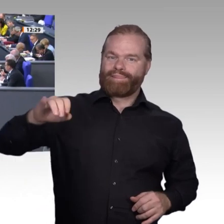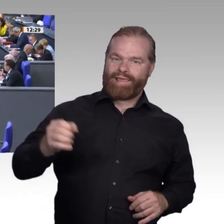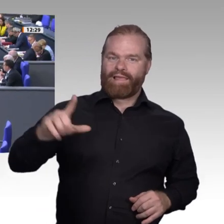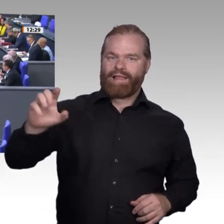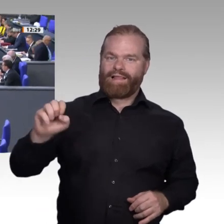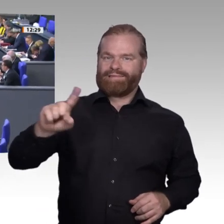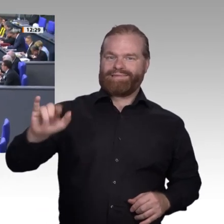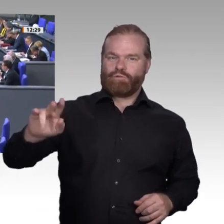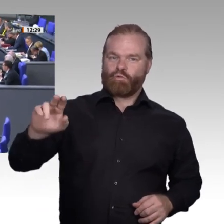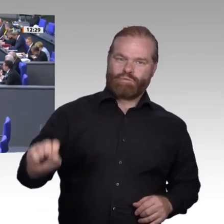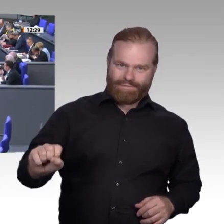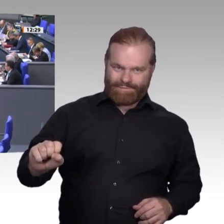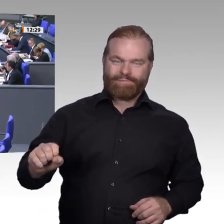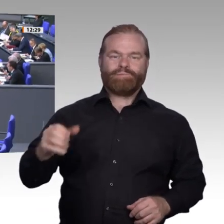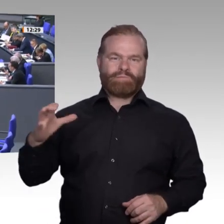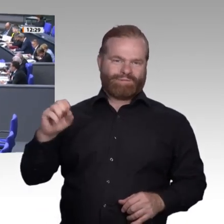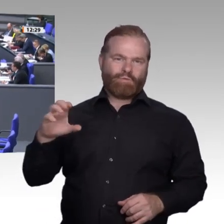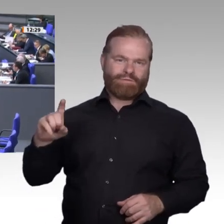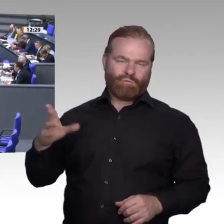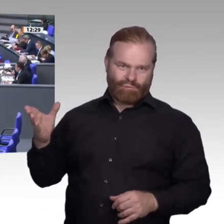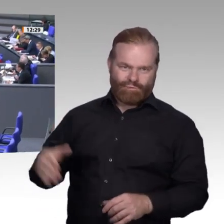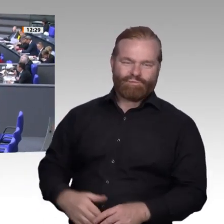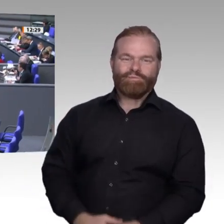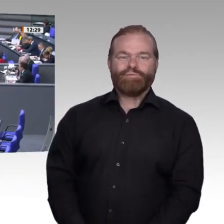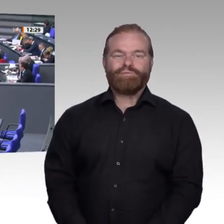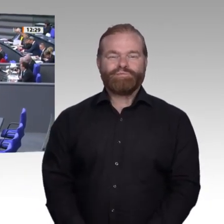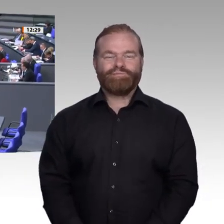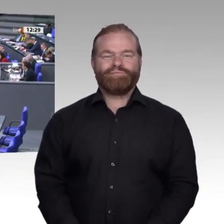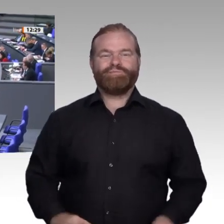Sehr geehrter Herr Präsident! Sehr geehrte Kolleginnen und Kollegen! Sehr geehrte Damen und Herren!